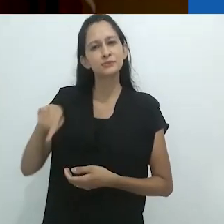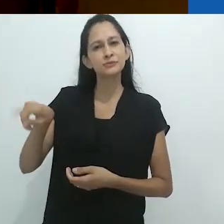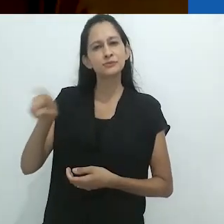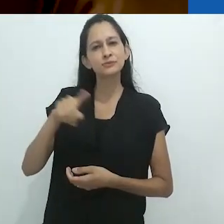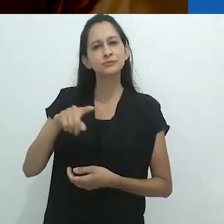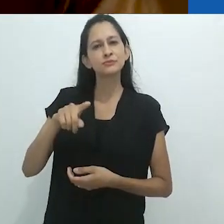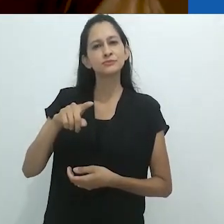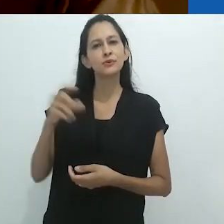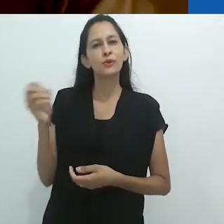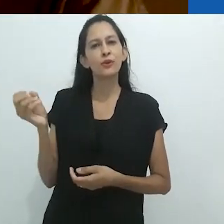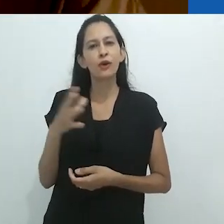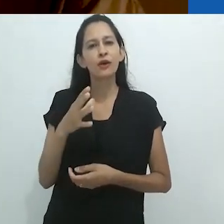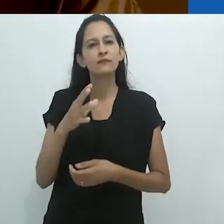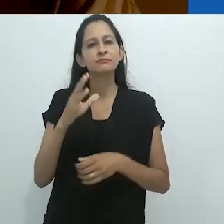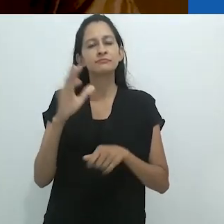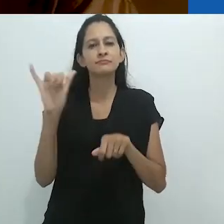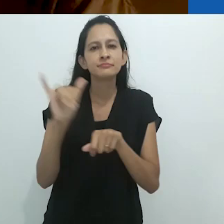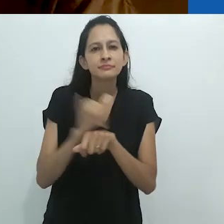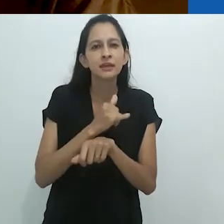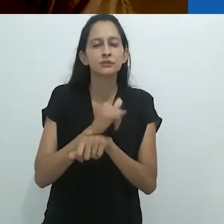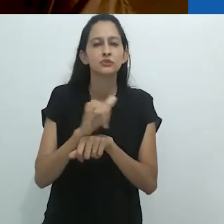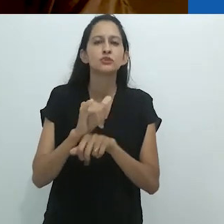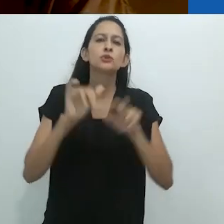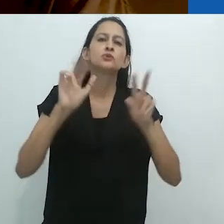Isto levou a cosmologias alternativas